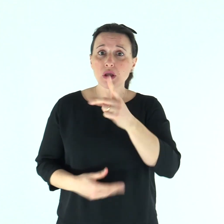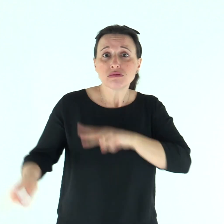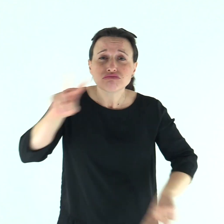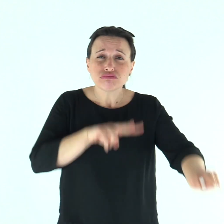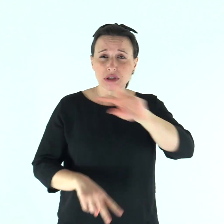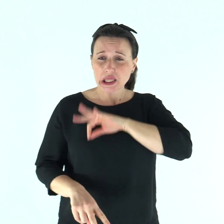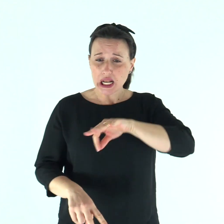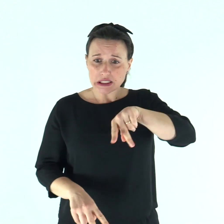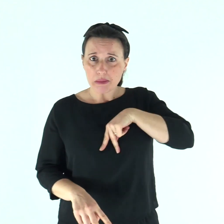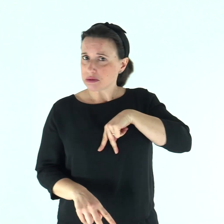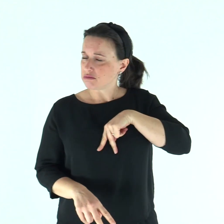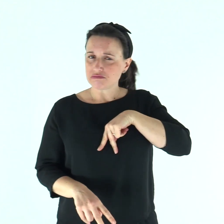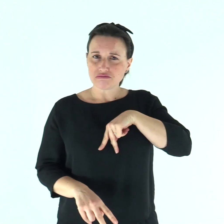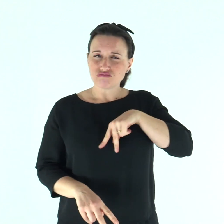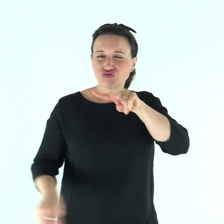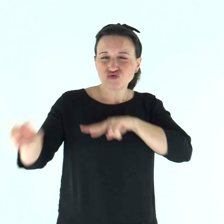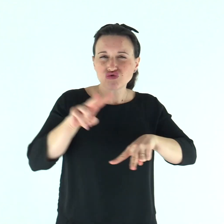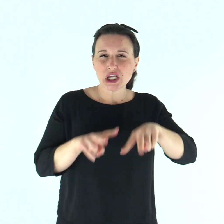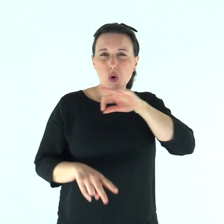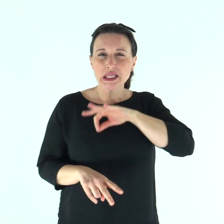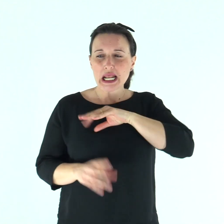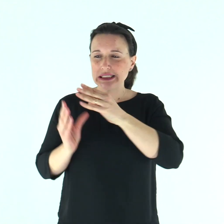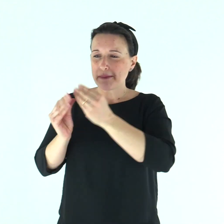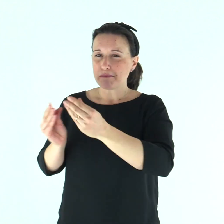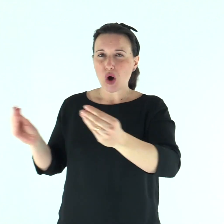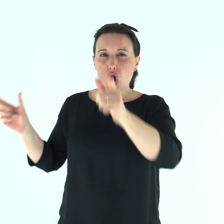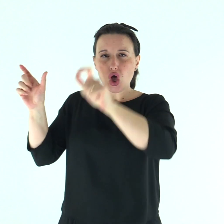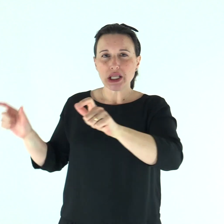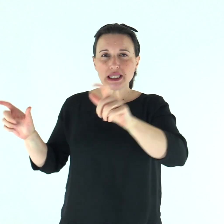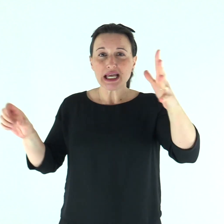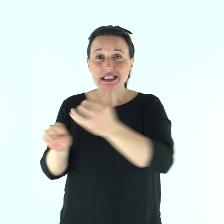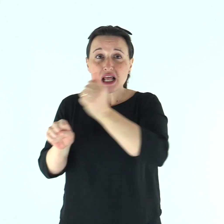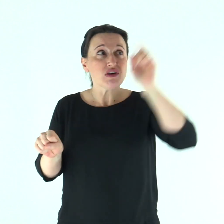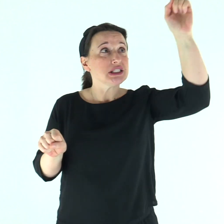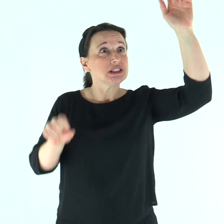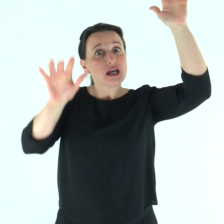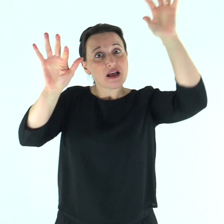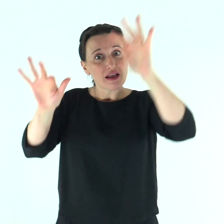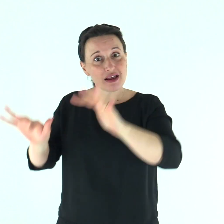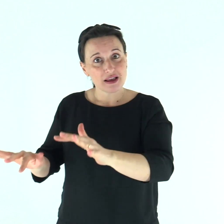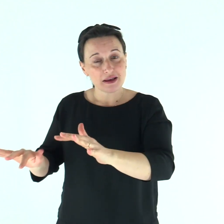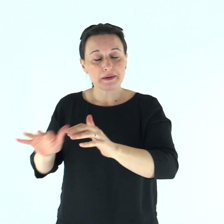senza cercare il mio interesse ma quello di molti, perché giungano alla salvezza.